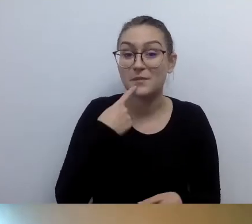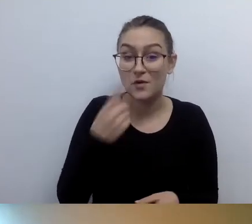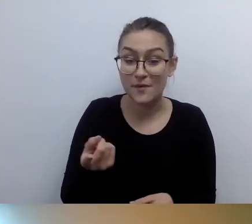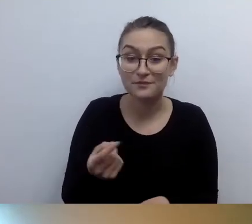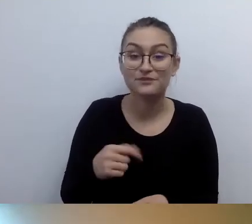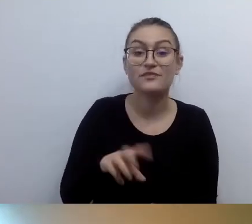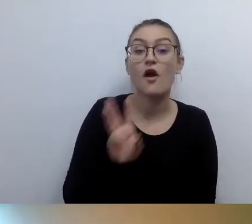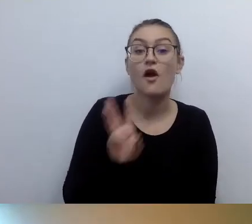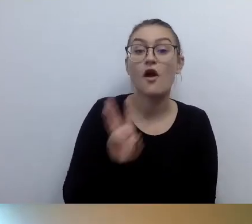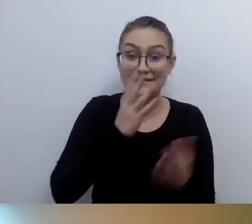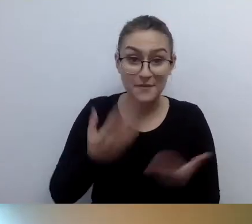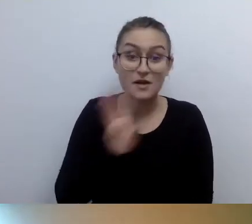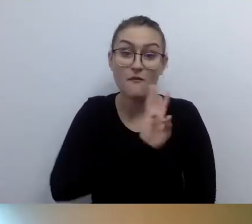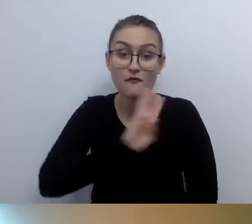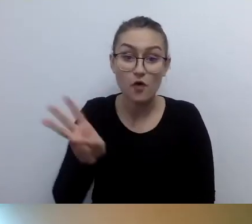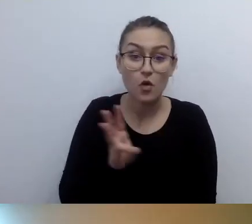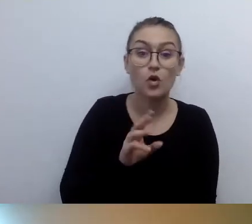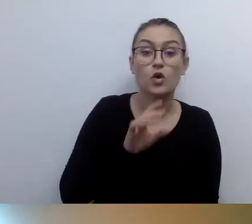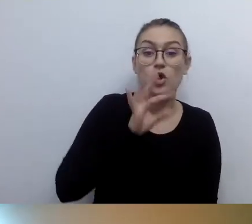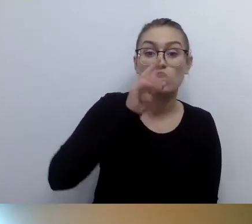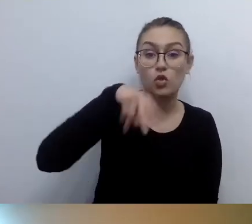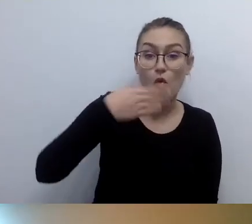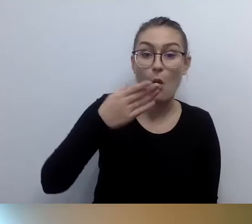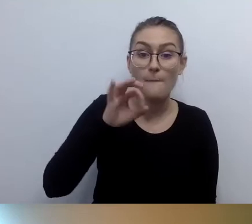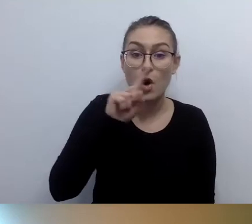To strona, na której, jako Fundacja Kultury bez Barier,